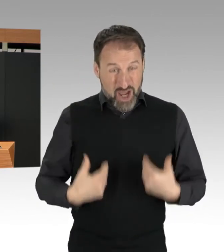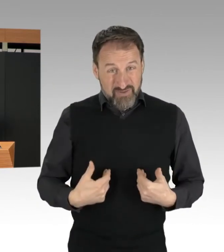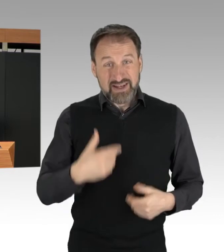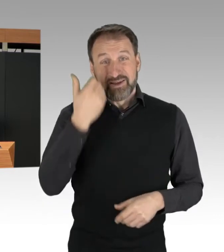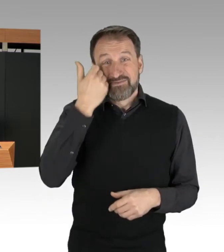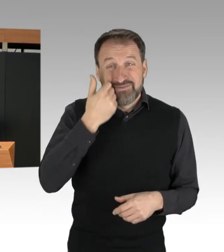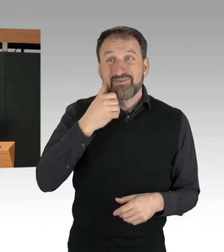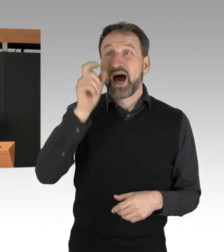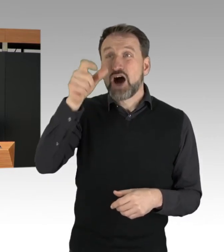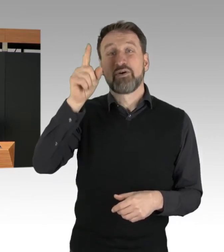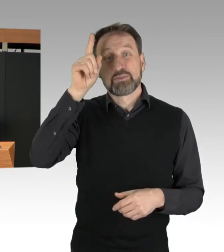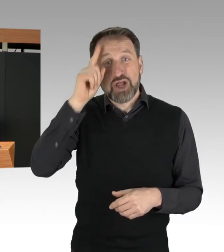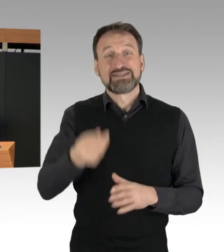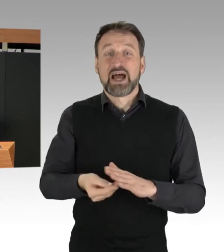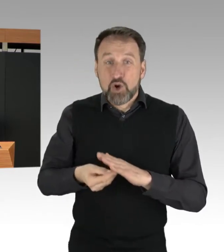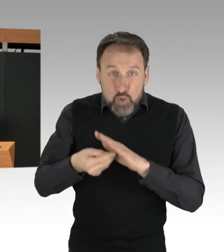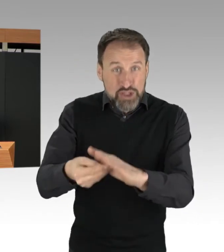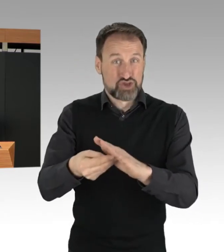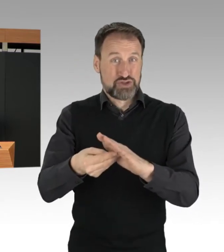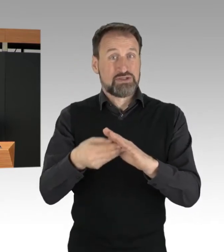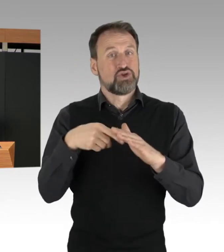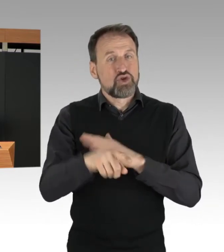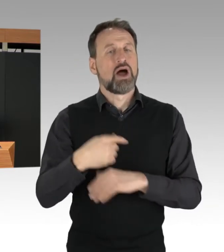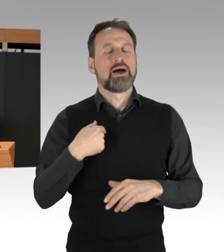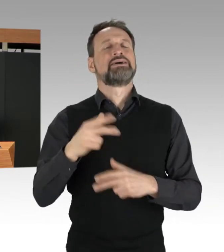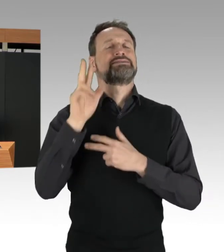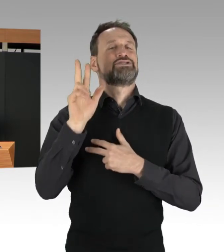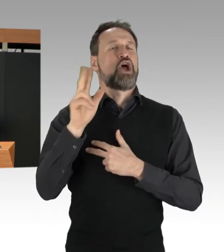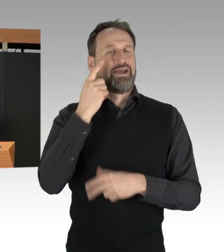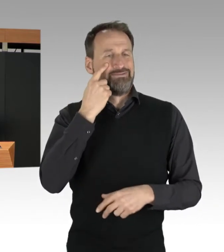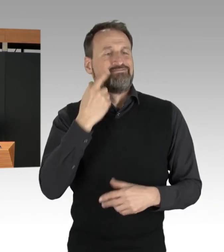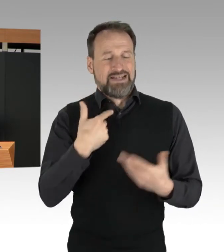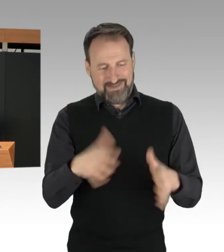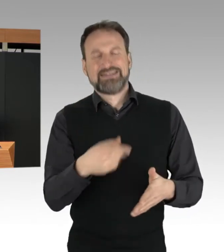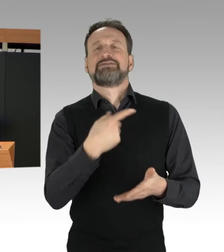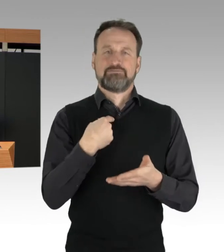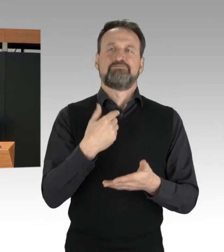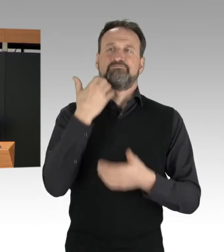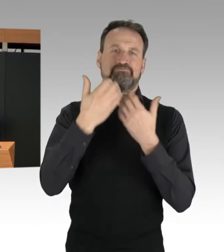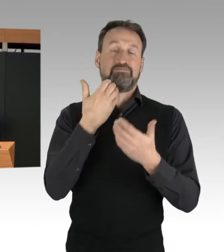Dafür sind wir dabei, entsprechende Melde-Bögen zu erarbeiten und vorzunehmen,